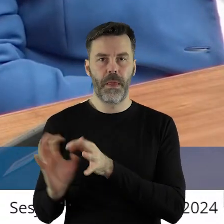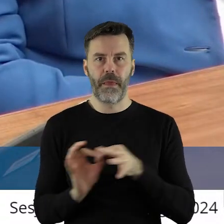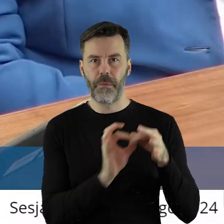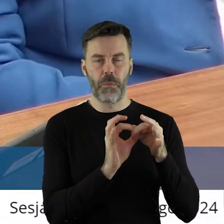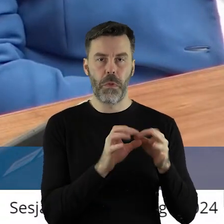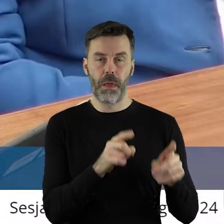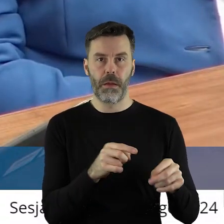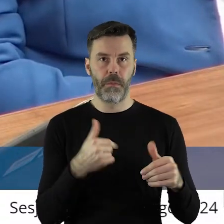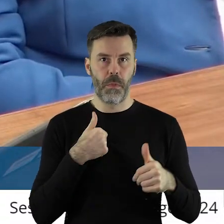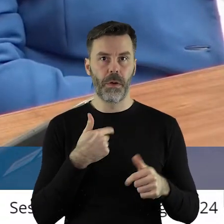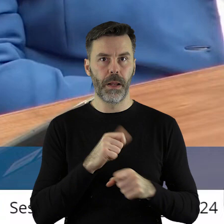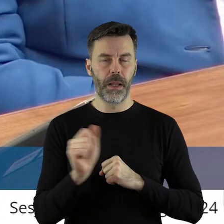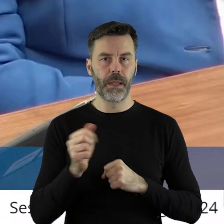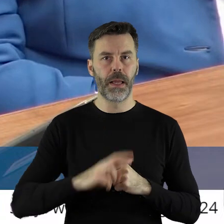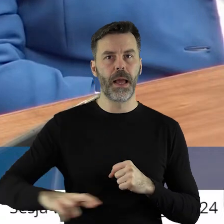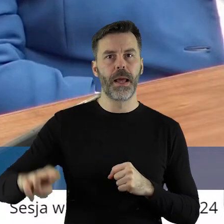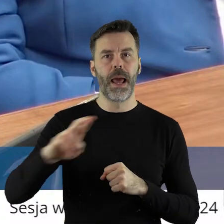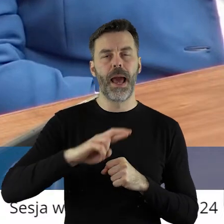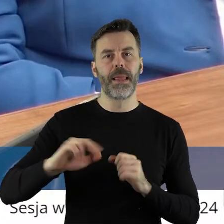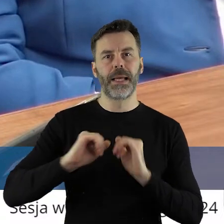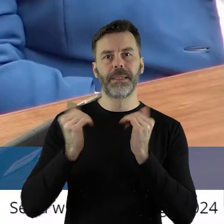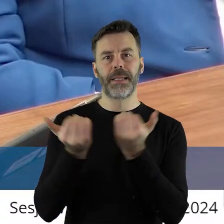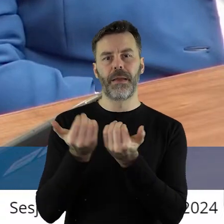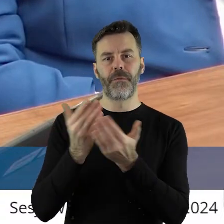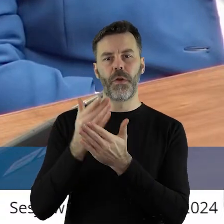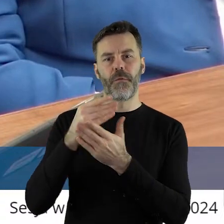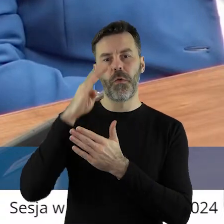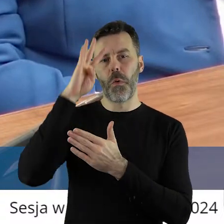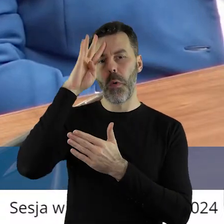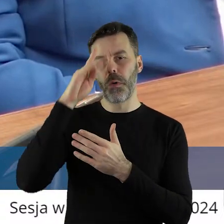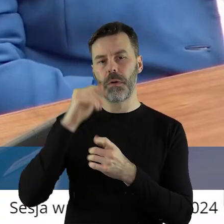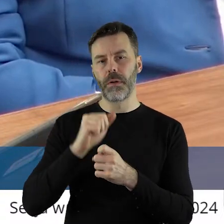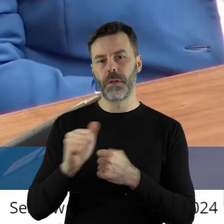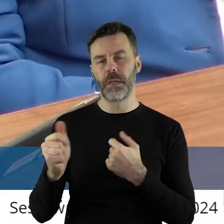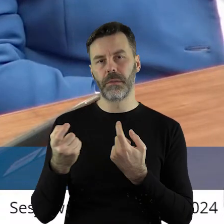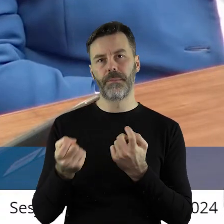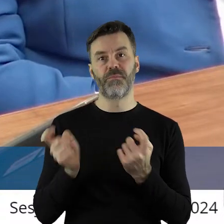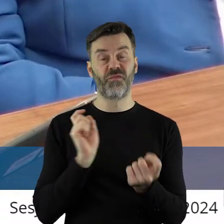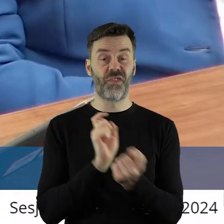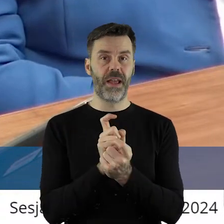tylko z tym, że jestem tu radnym sejmiku i jesteśmy tu w przeciwnej opcji.